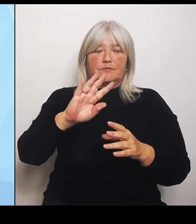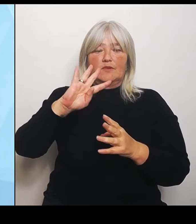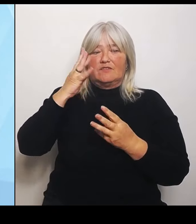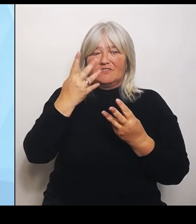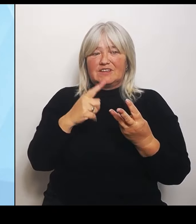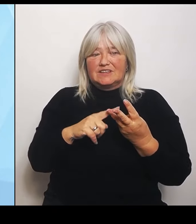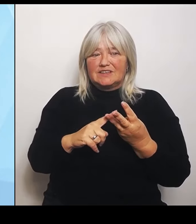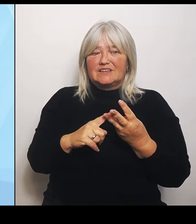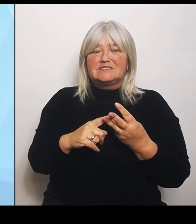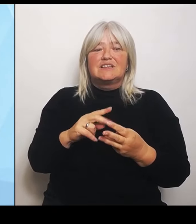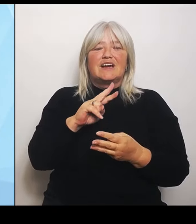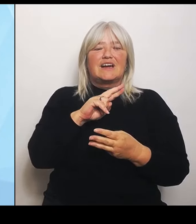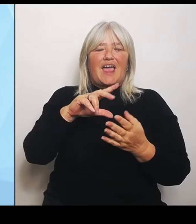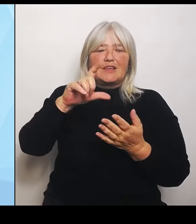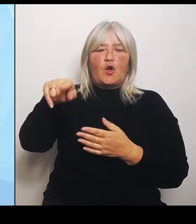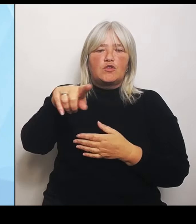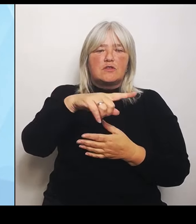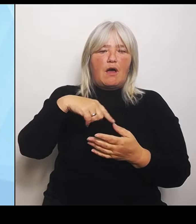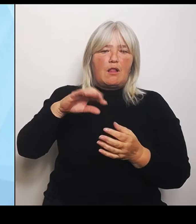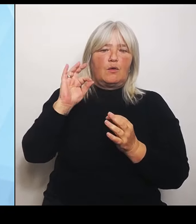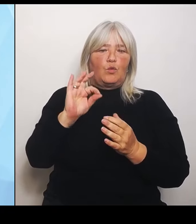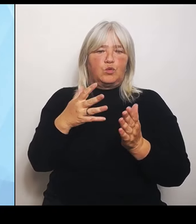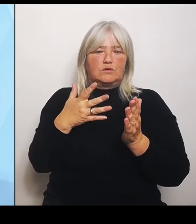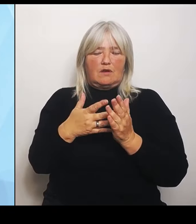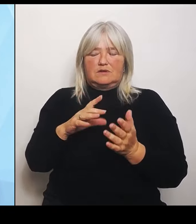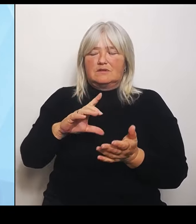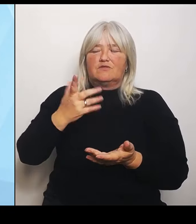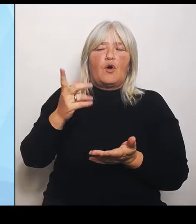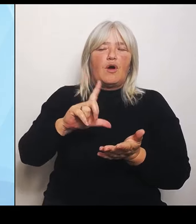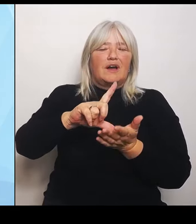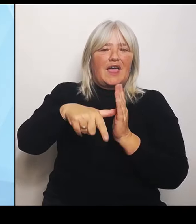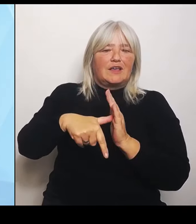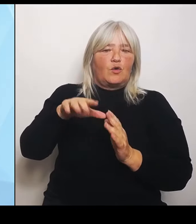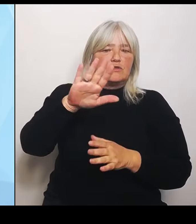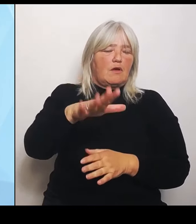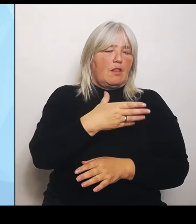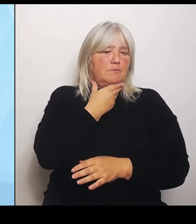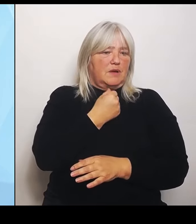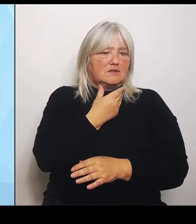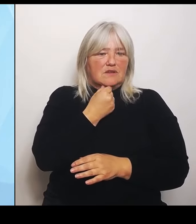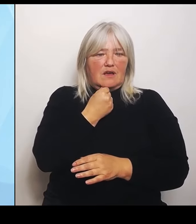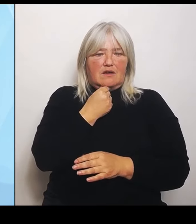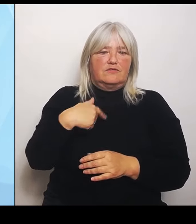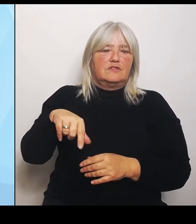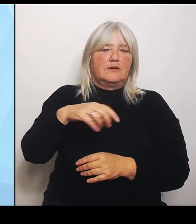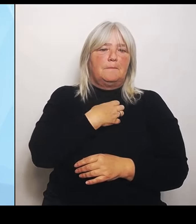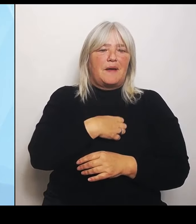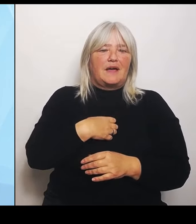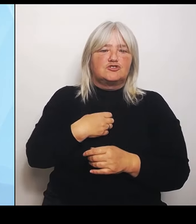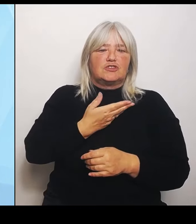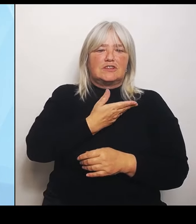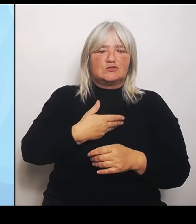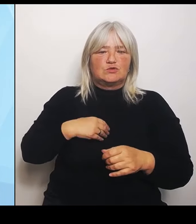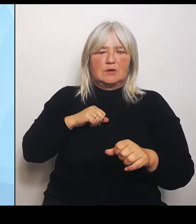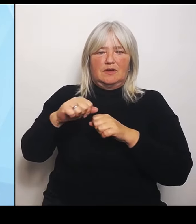Gesundheitsministerium finanzieren den Krankenhausträgern Regionalgutachten, um sie bei ihren Überlegungen zu der